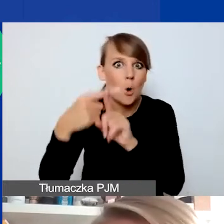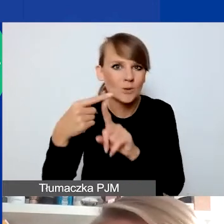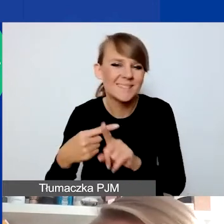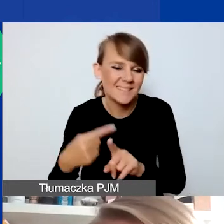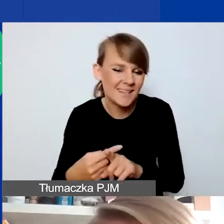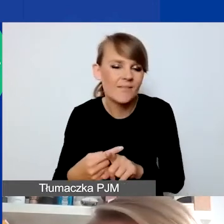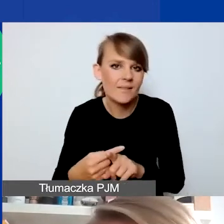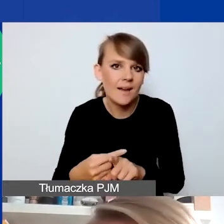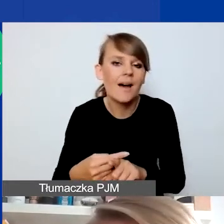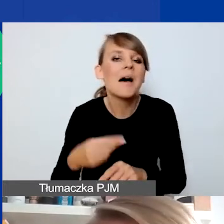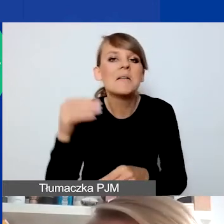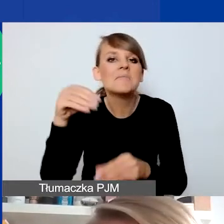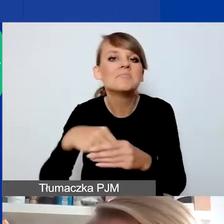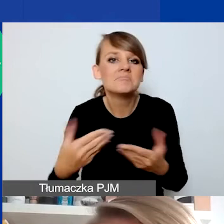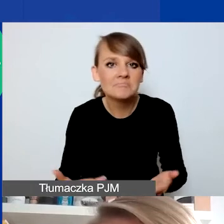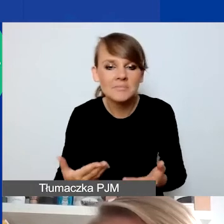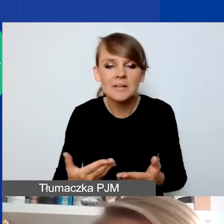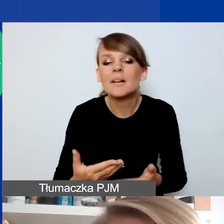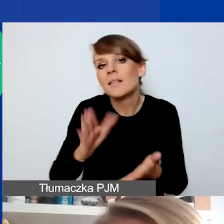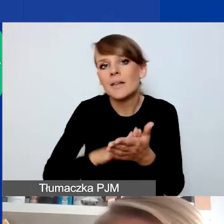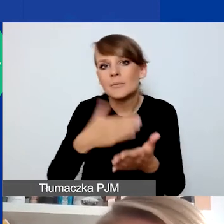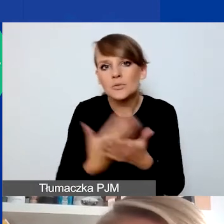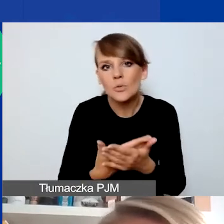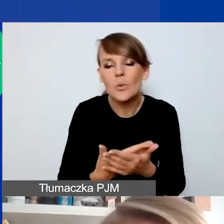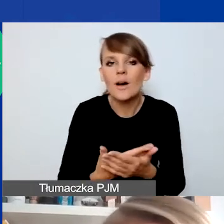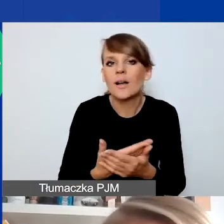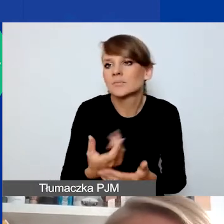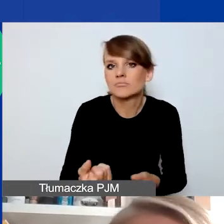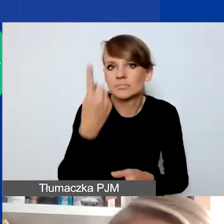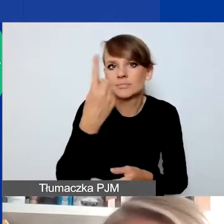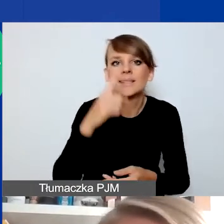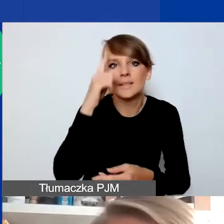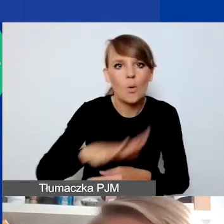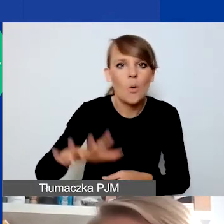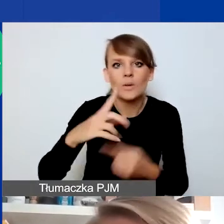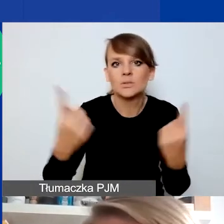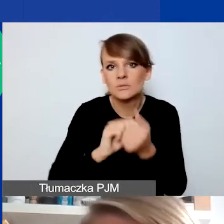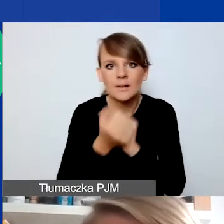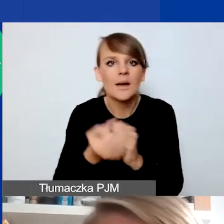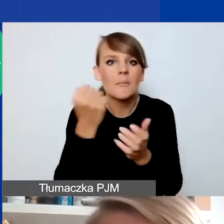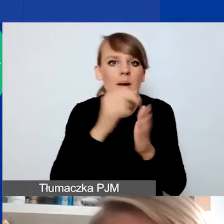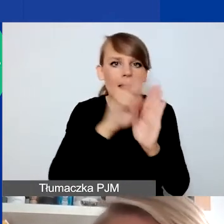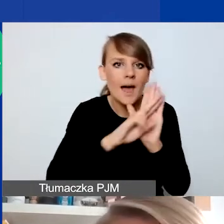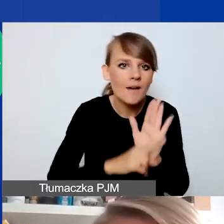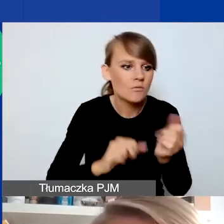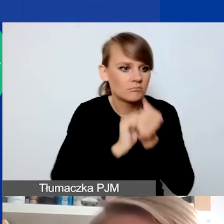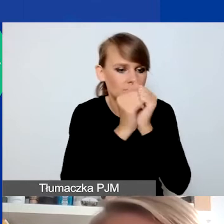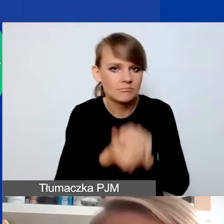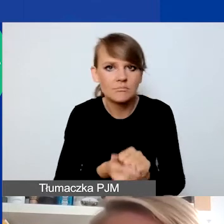możemy też rozumieć sytuację, kiedy dochodzi do jakiejś zmiany sytuacji społecznej, legislacyjnej, w której się znalazły konkretne osoby,